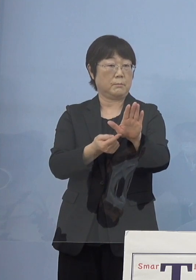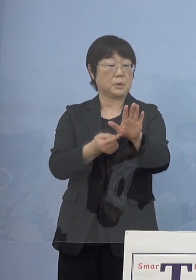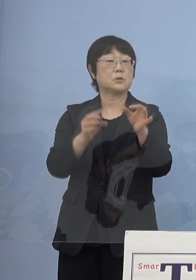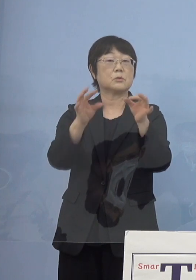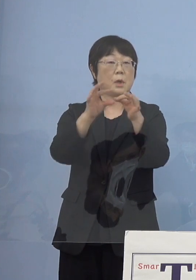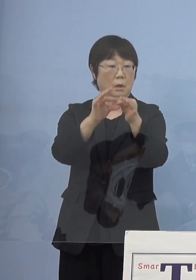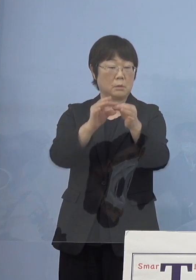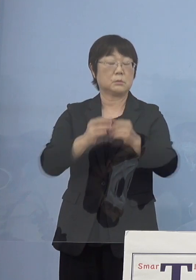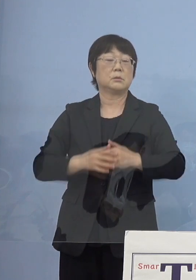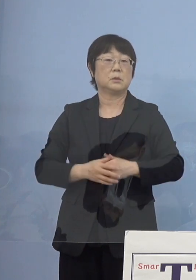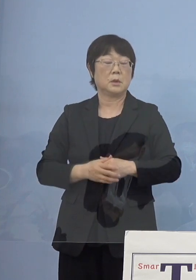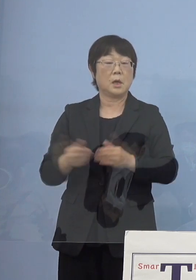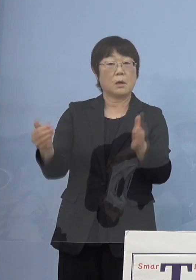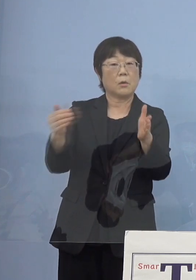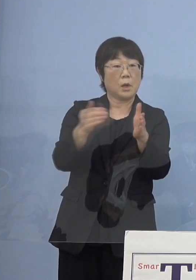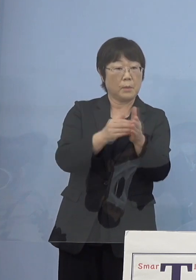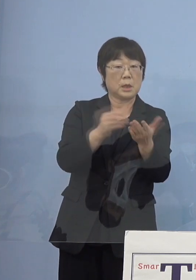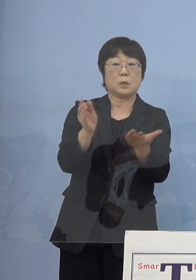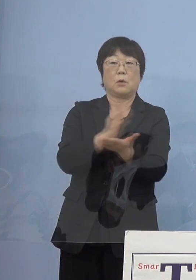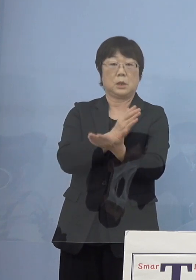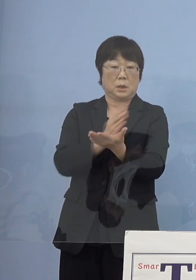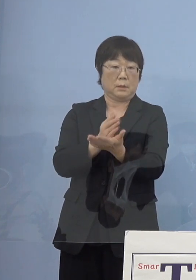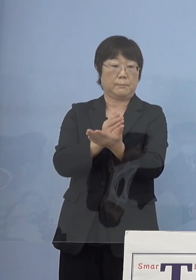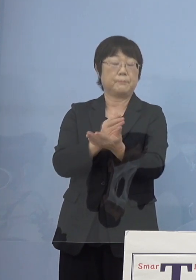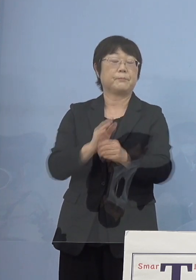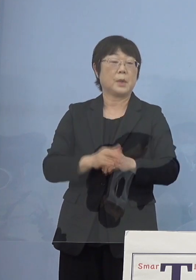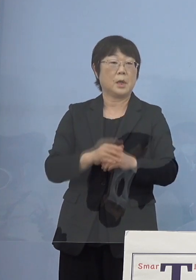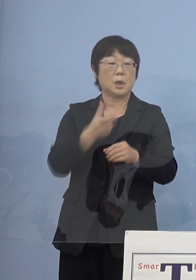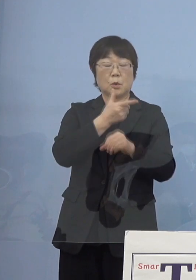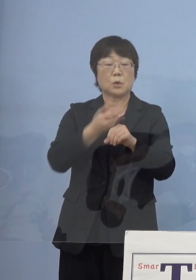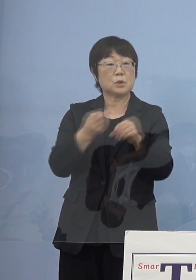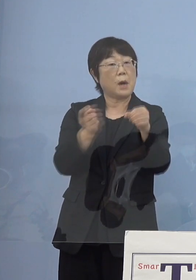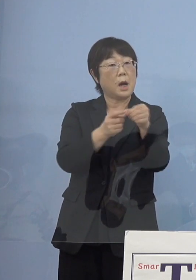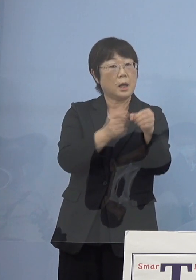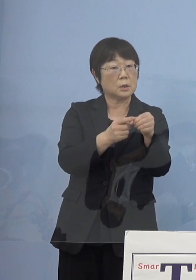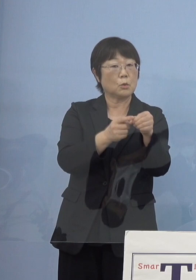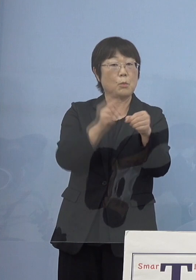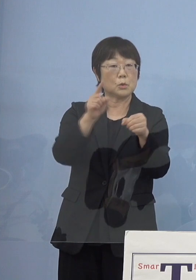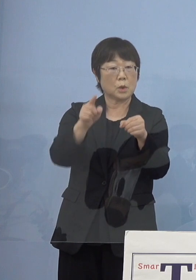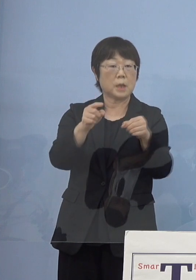こうした今までの判断 そして「とくしまアラート」もこれにそれぞれ合わせて